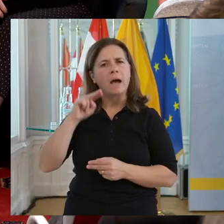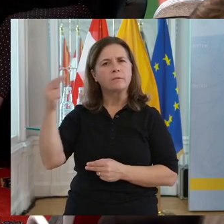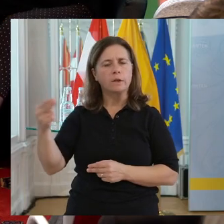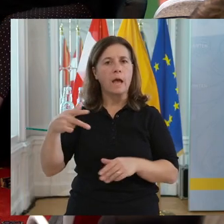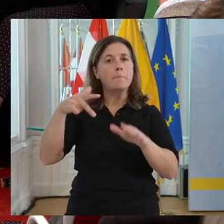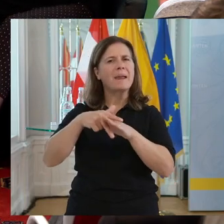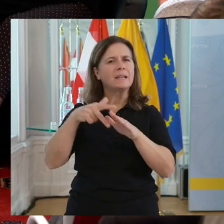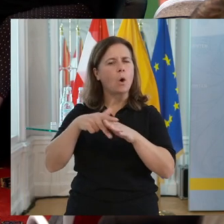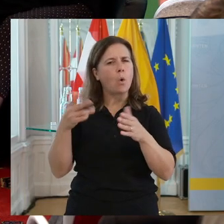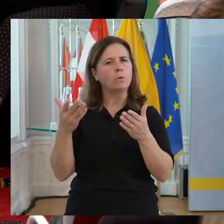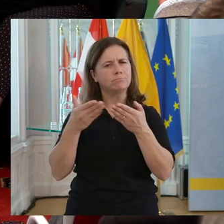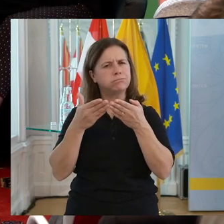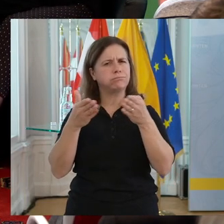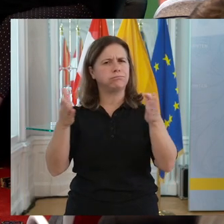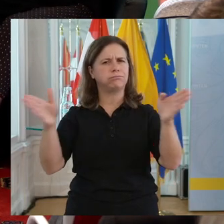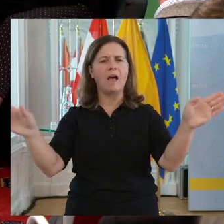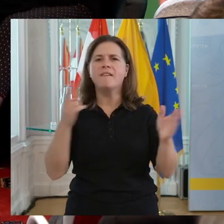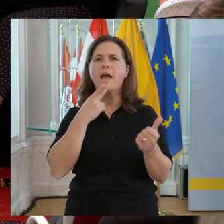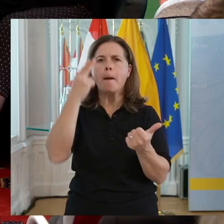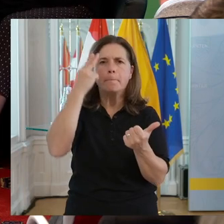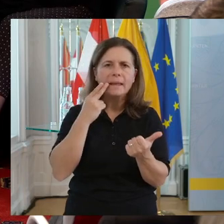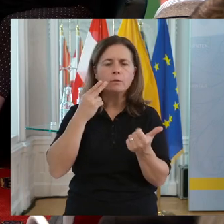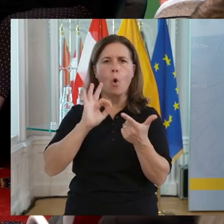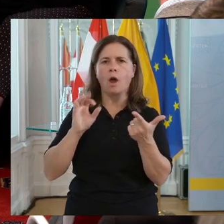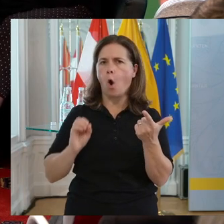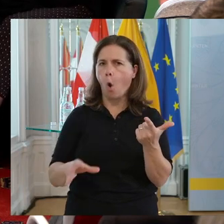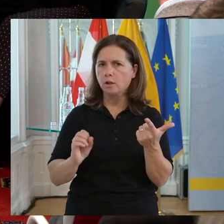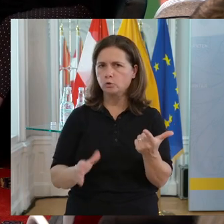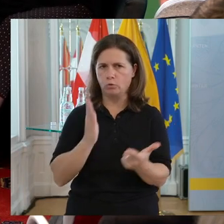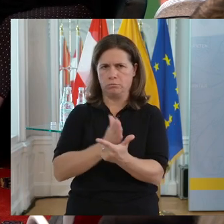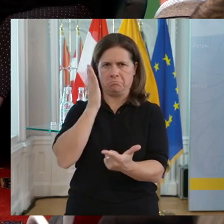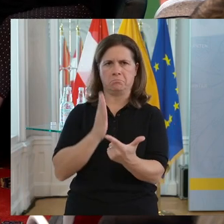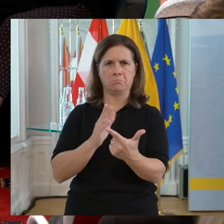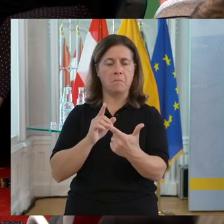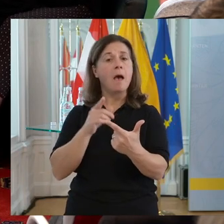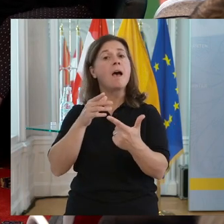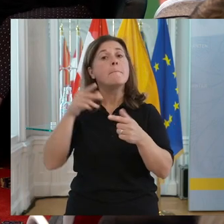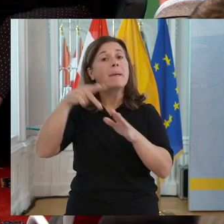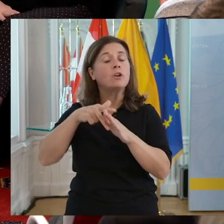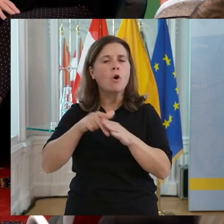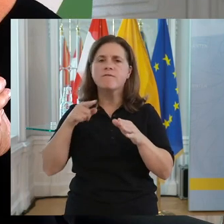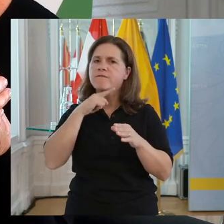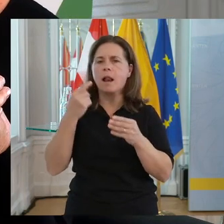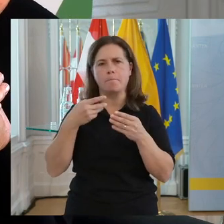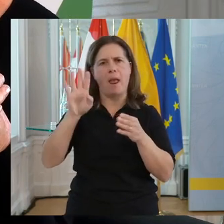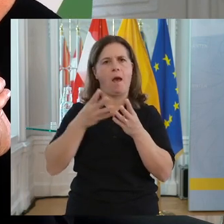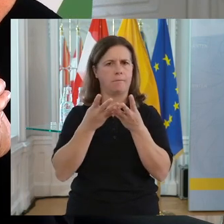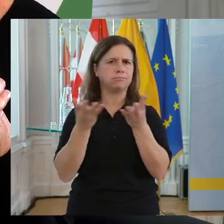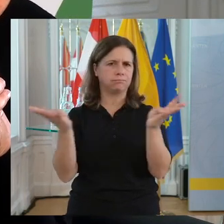Man denkt immer an jemand, der blind ist oder im Rollstuhl herumfährt. Behinderung ist viel, viel breiter aufgestellt. Wir haben sie in der Produktion,